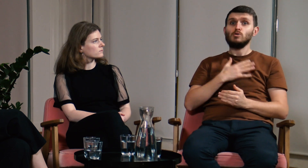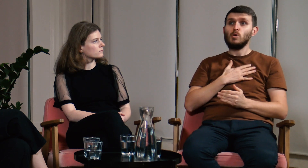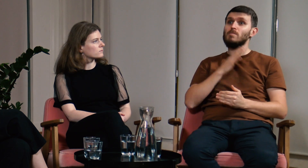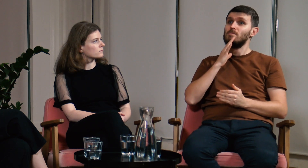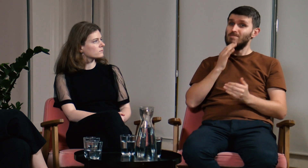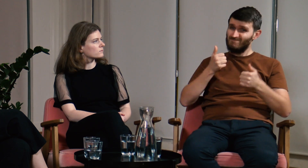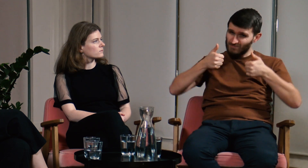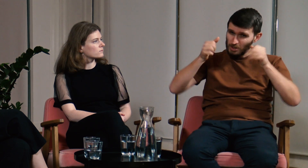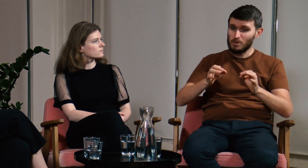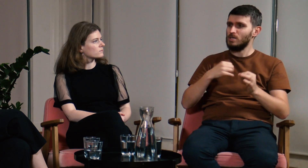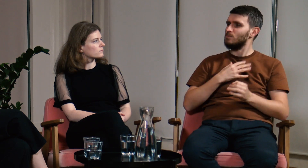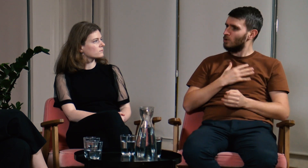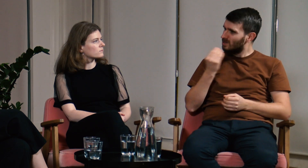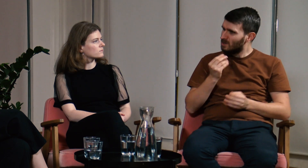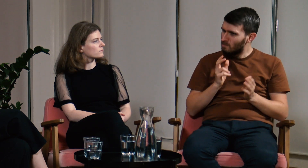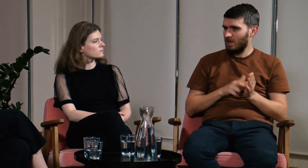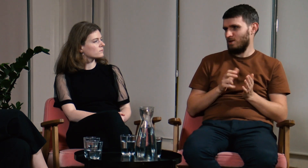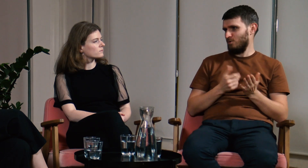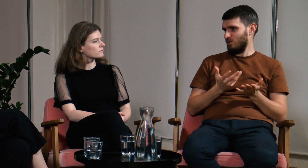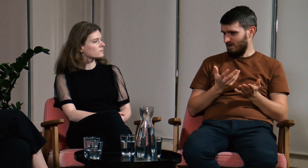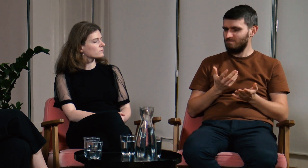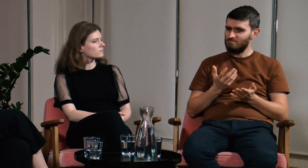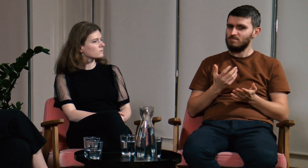a dalej mam wrażenie, że nie jest to temat w pełni wyczerpany.